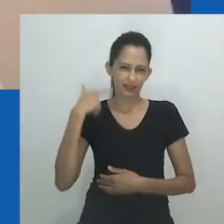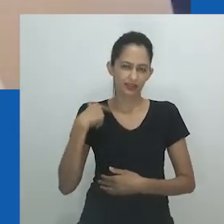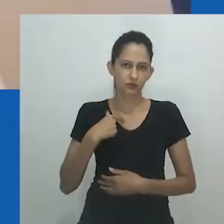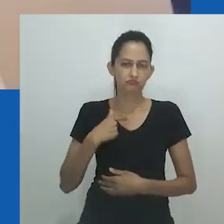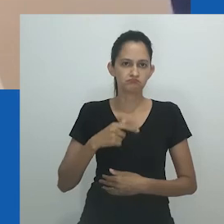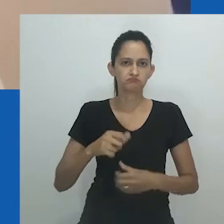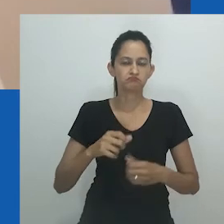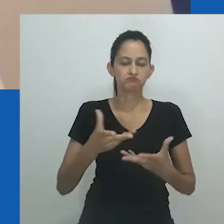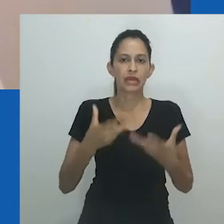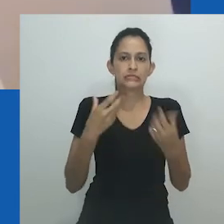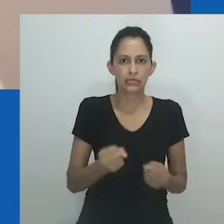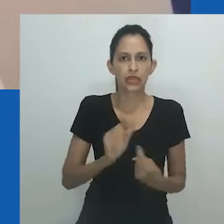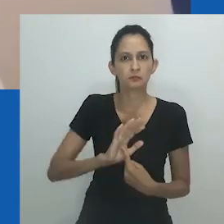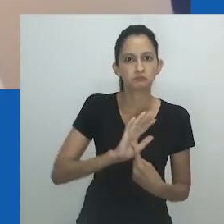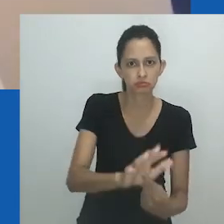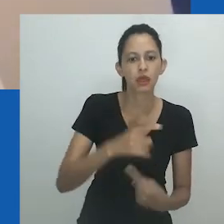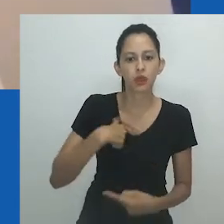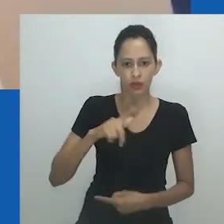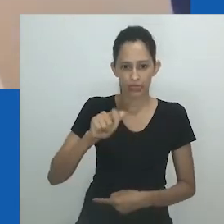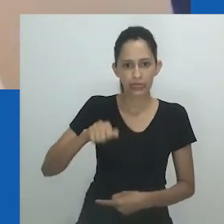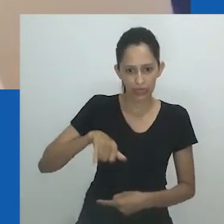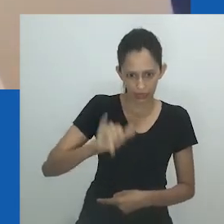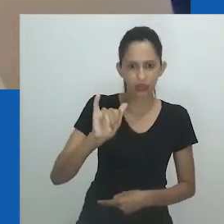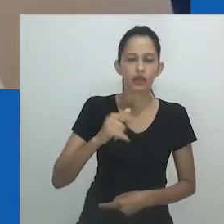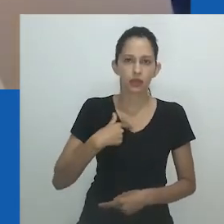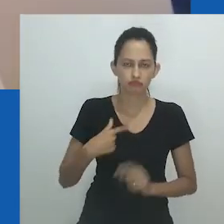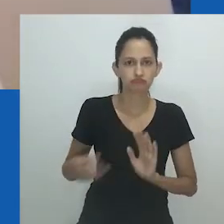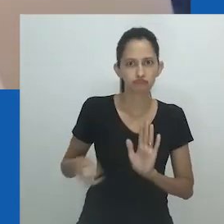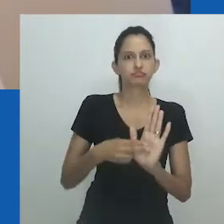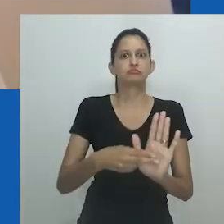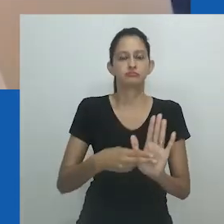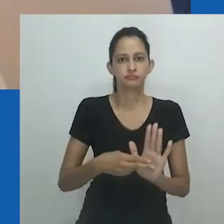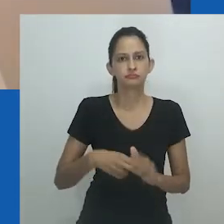Na minha cultura, se você diz que é gay, a maioria das pessoas espera ver maquiagem e vestidos”.